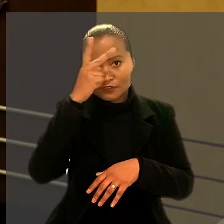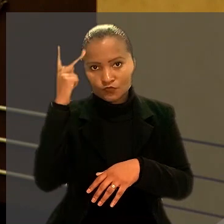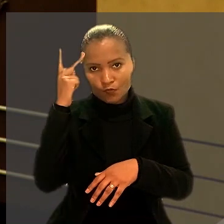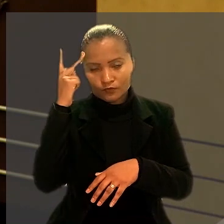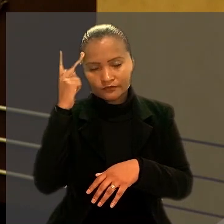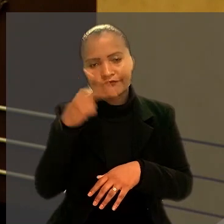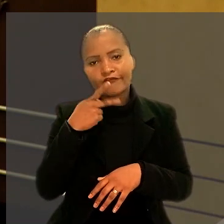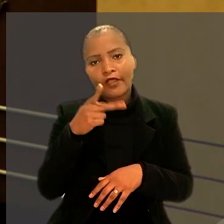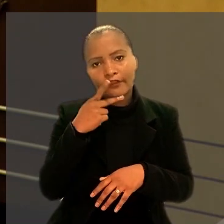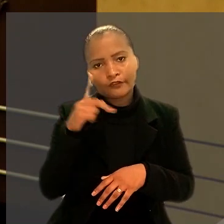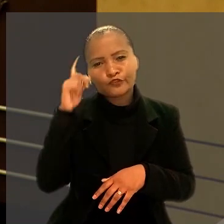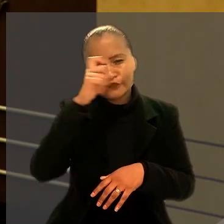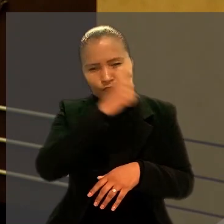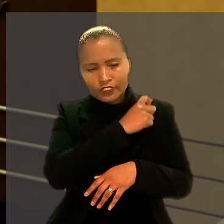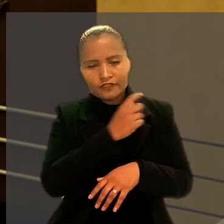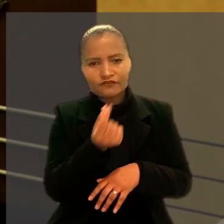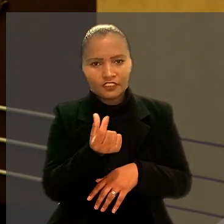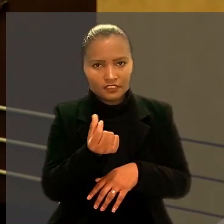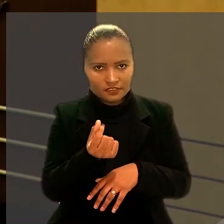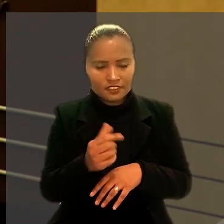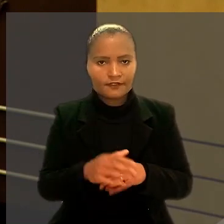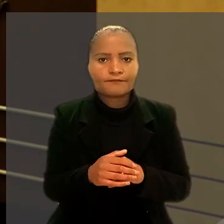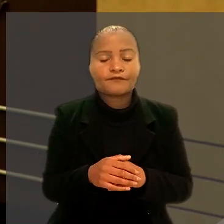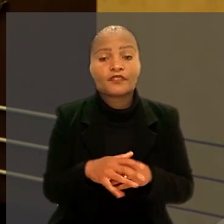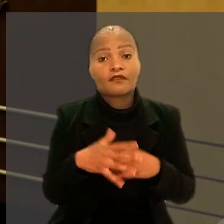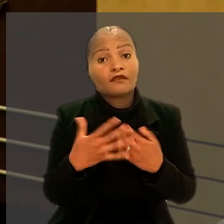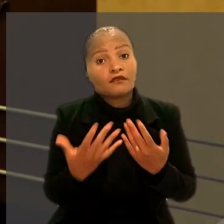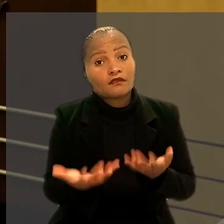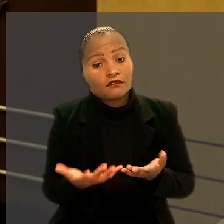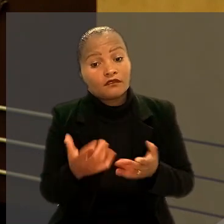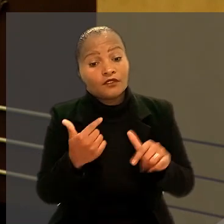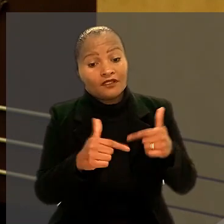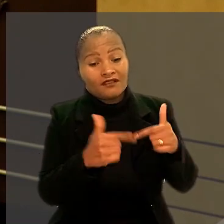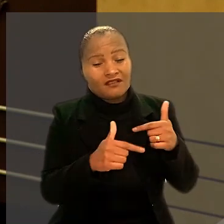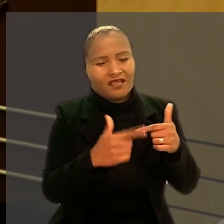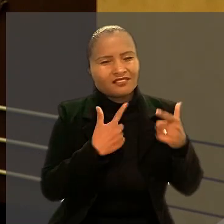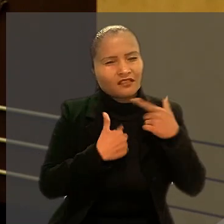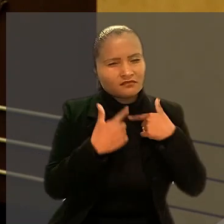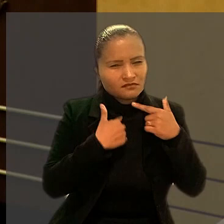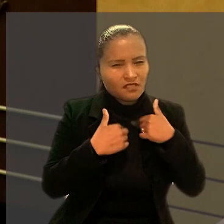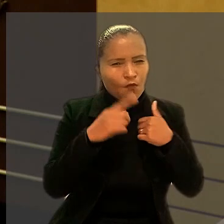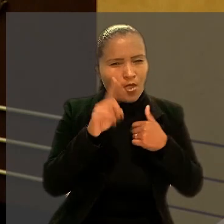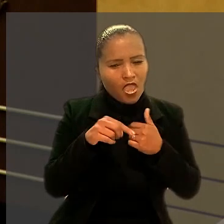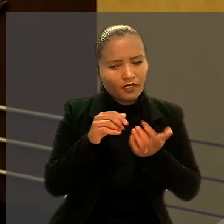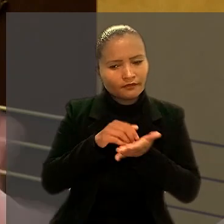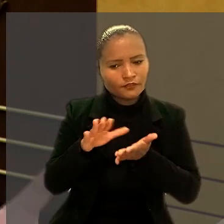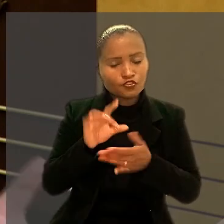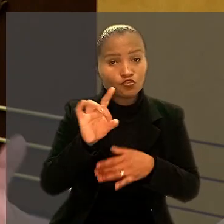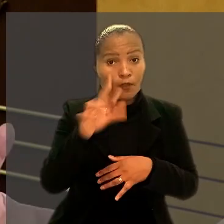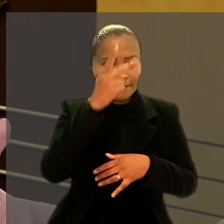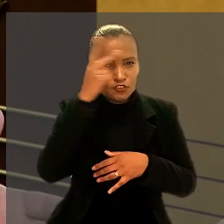De acordo com o trabalhador, a intenção da companhia foi afastar apenas empregados com determinada idade,